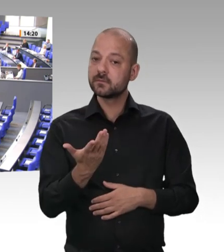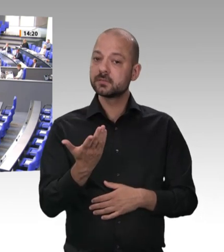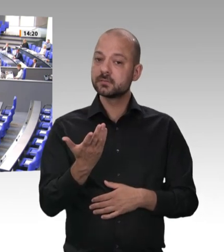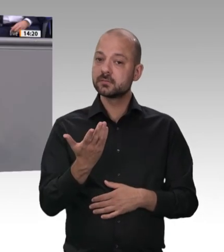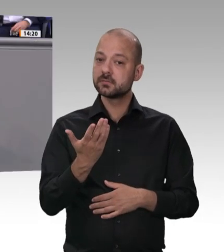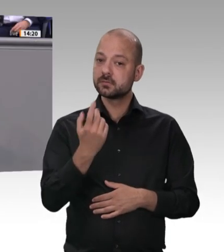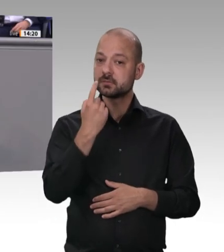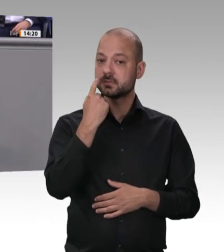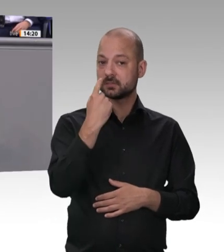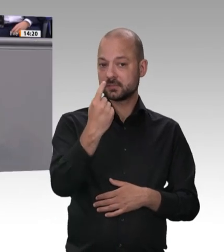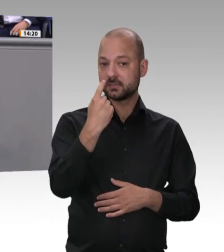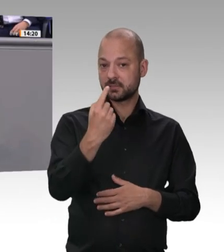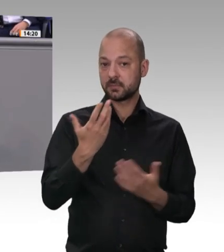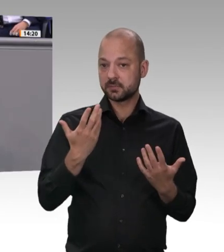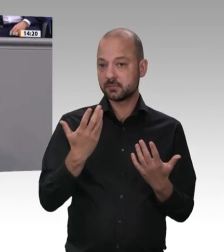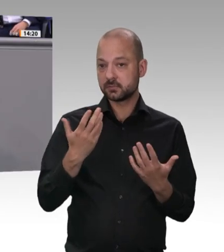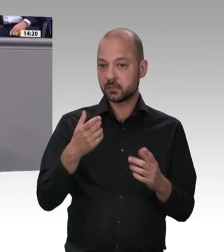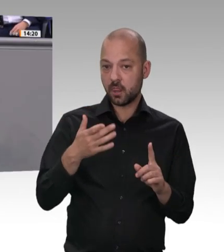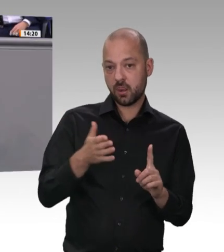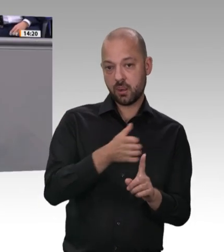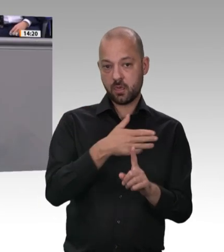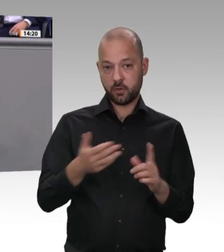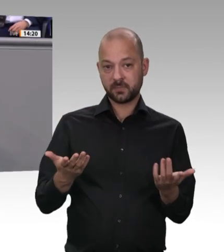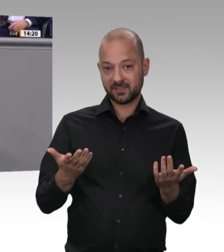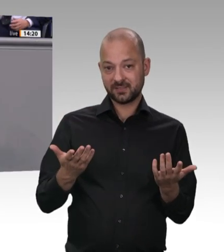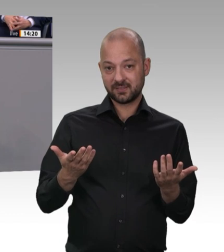Haustür an dieser Stelle. Ich bin Bundesminister für Arbeit und Soziales, und ich bin entschlossen,